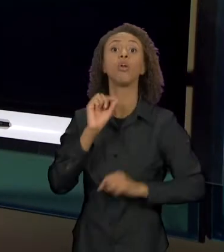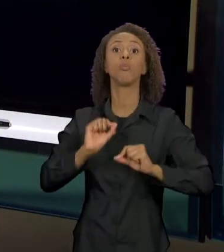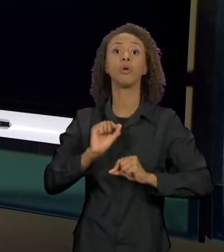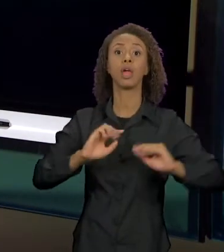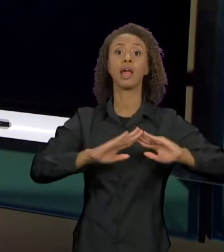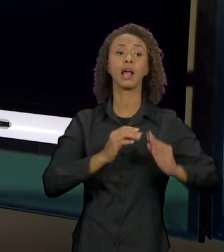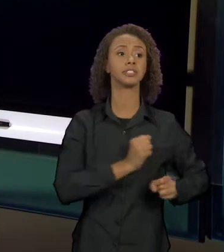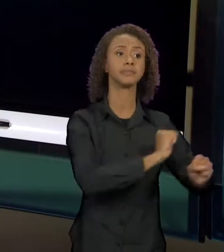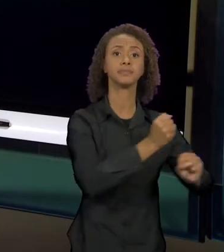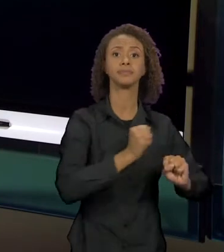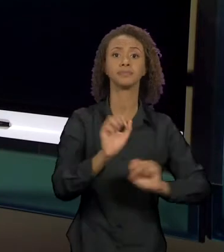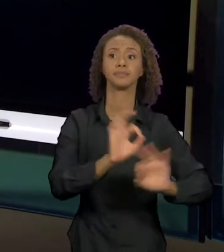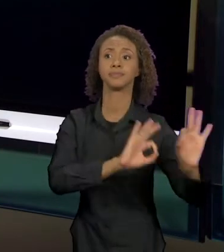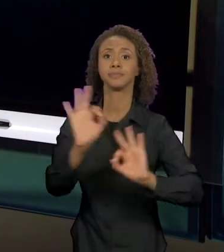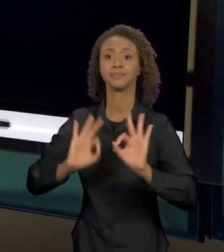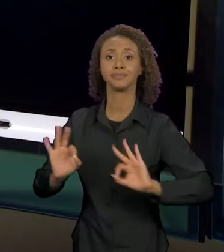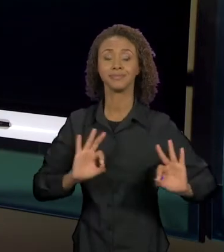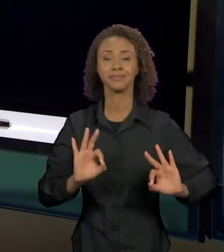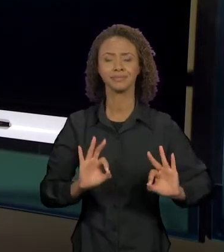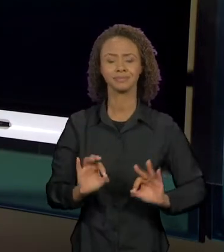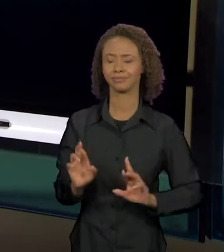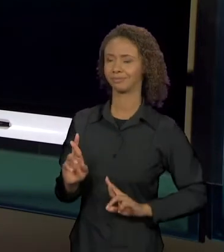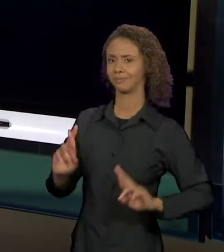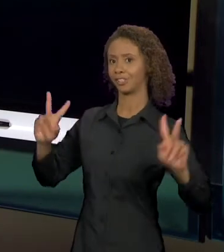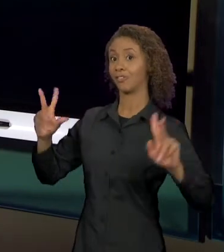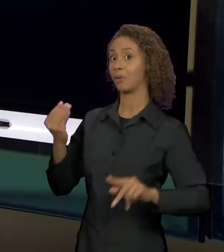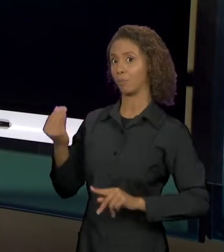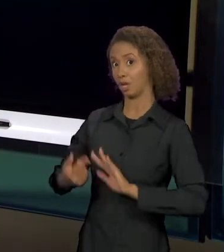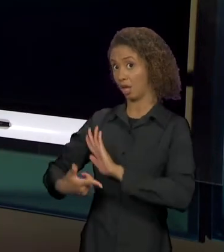TEXTO ORIGINAL, EM QUE O LOBO AMEDRONTAVA,